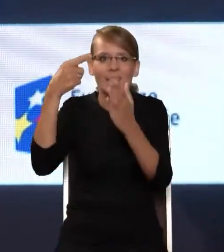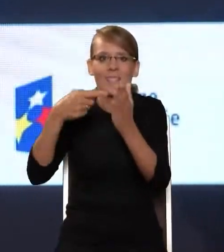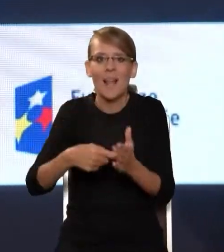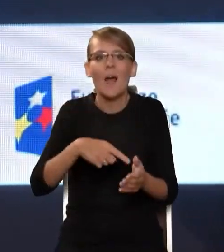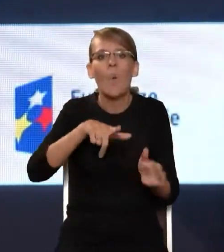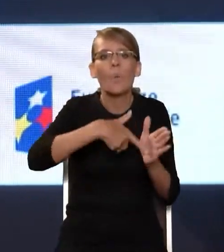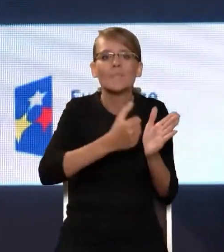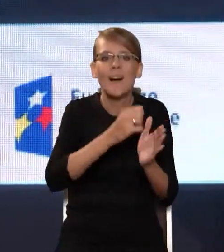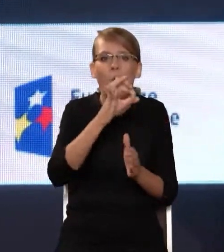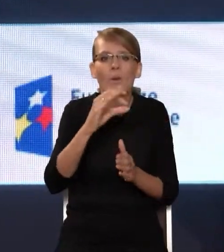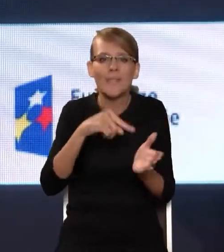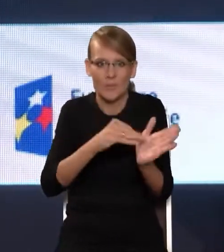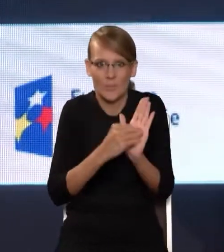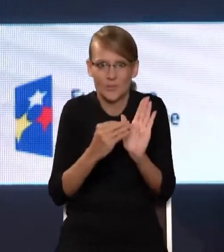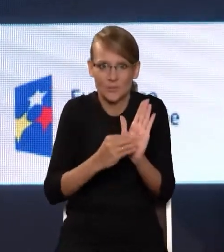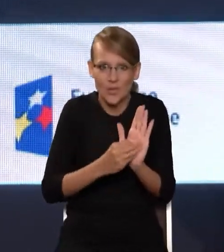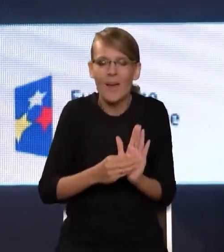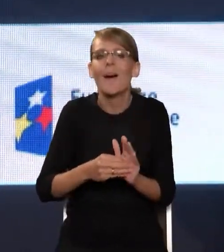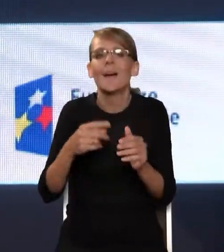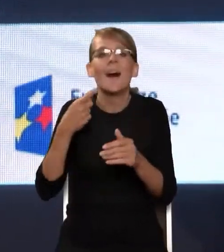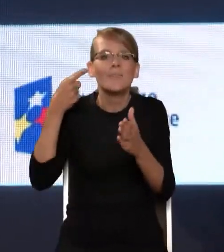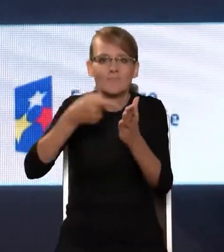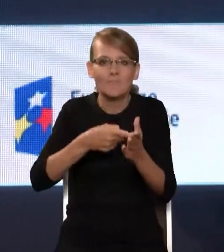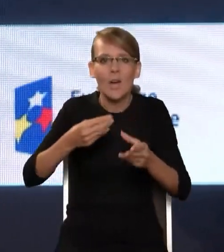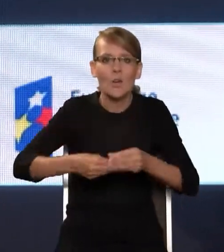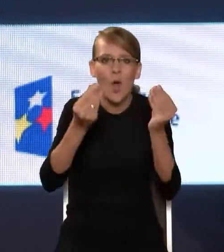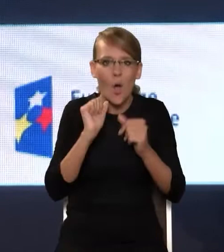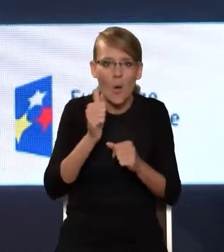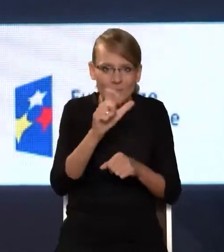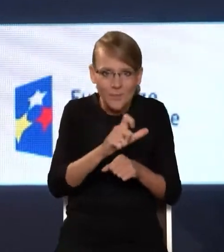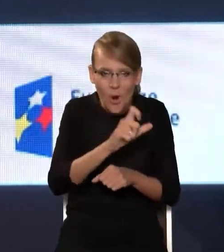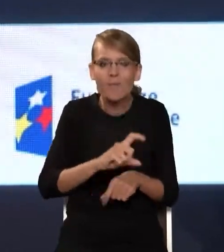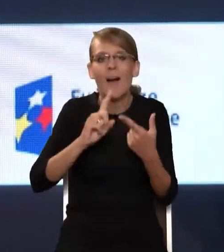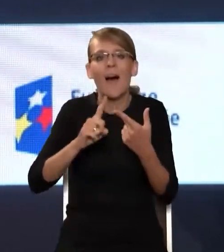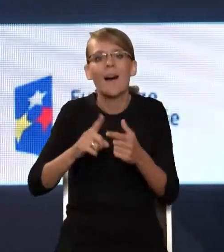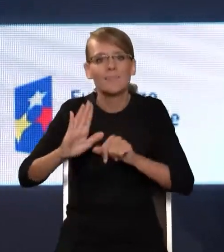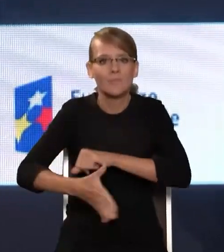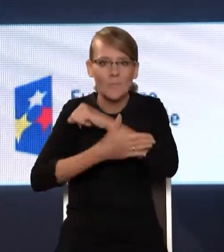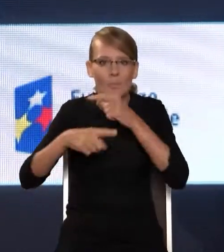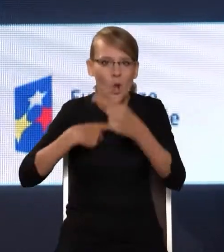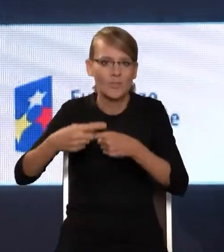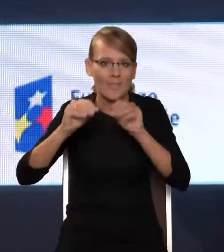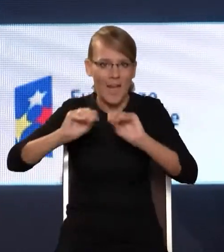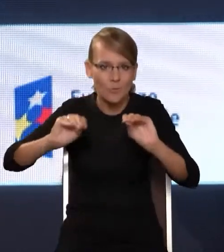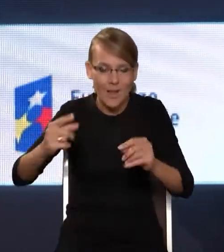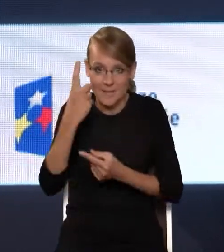czyli rozwój kompetencji cyfrowych i wspieranie procesu nauczania. I myślę, że tematyka dzisiejszego Kongresu świetnie